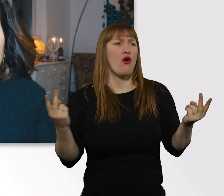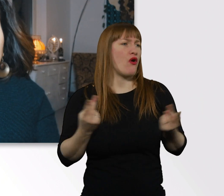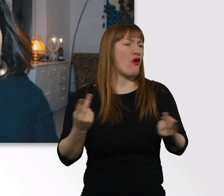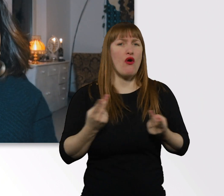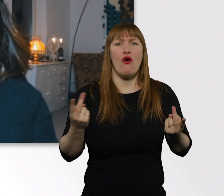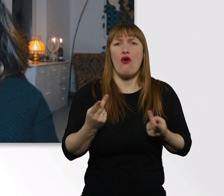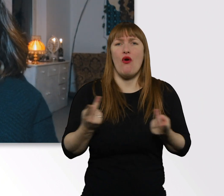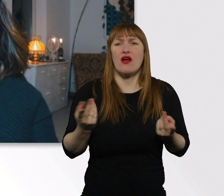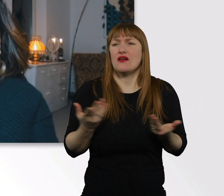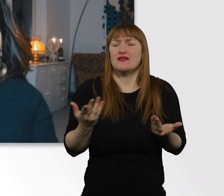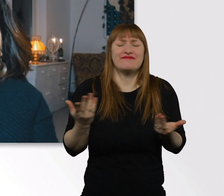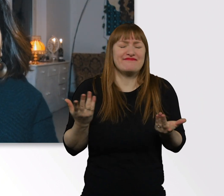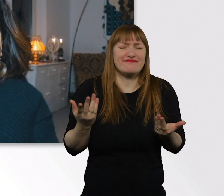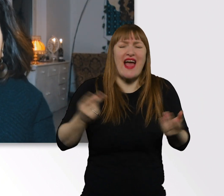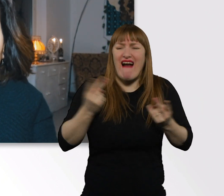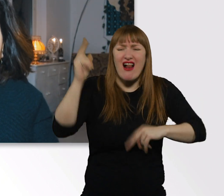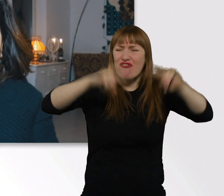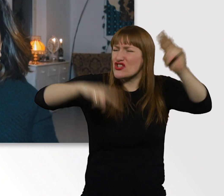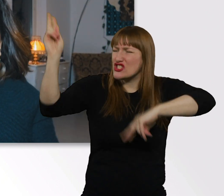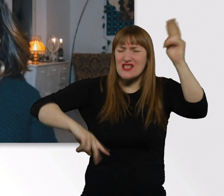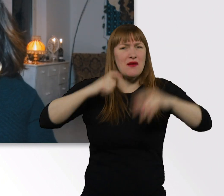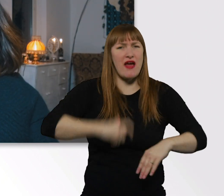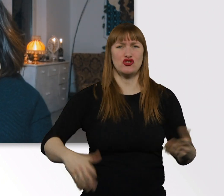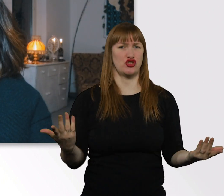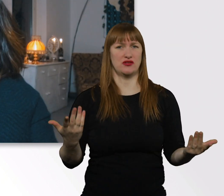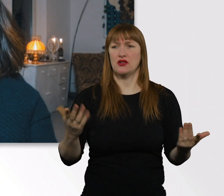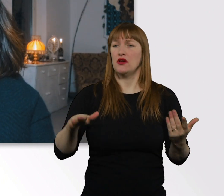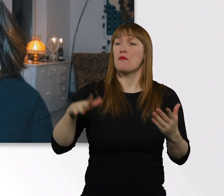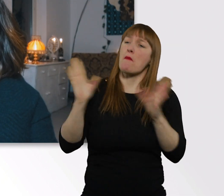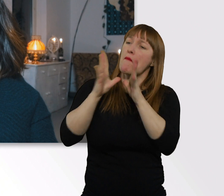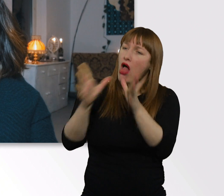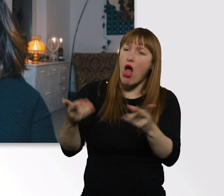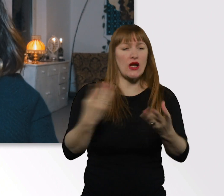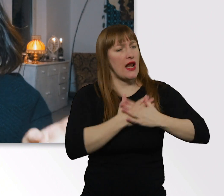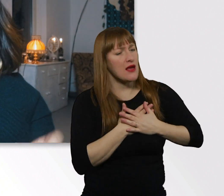Für die unterschiedlichsten Menschen gilt das, wir lieben uns nicht alle. Das ist vollkommen in Ordnung.